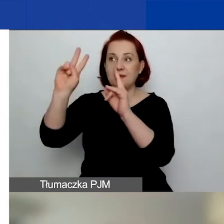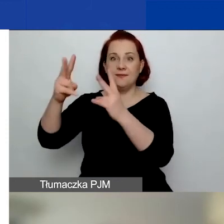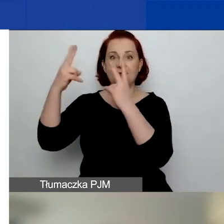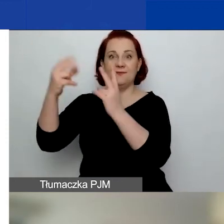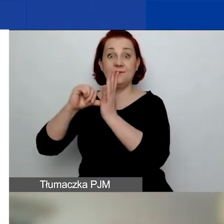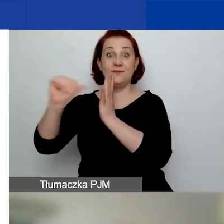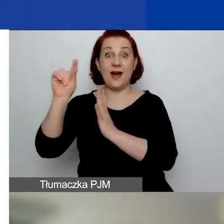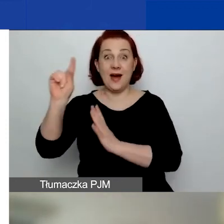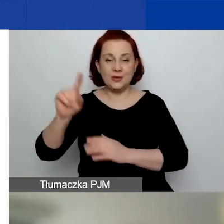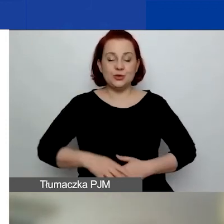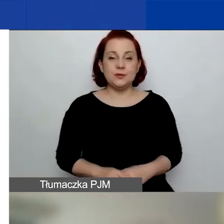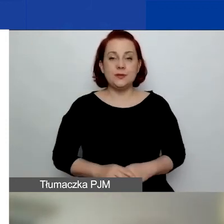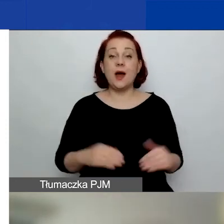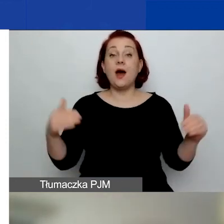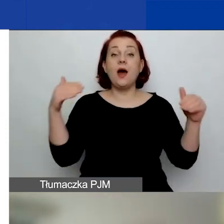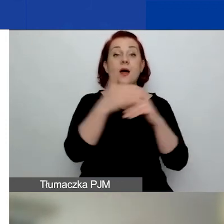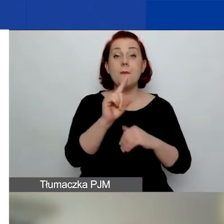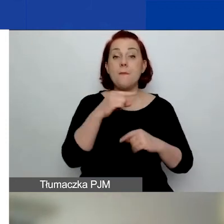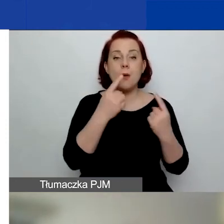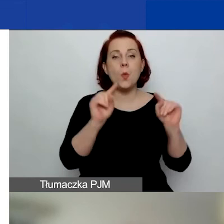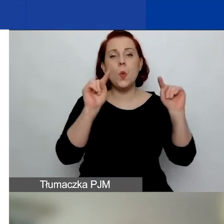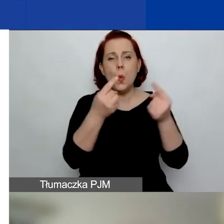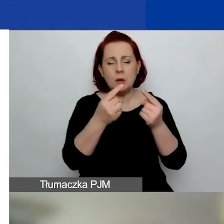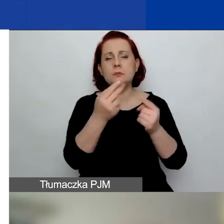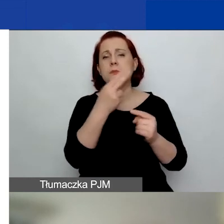Na koniec powiem krótko o zasadach i terminach.